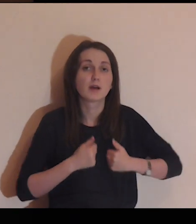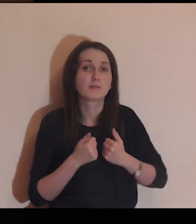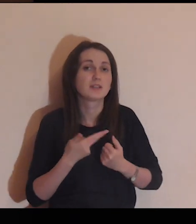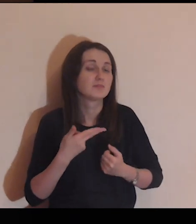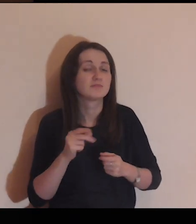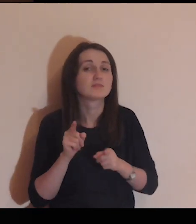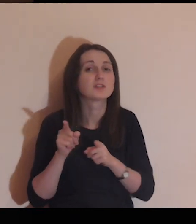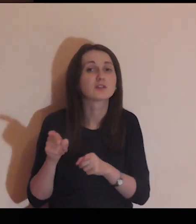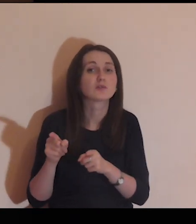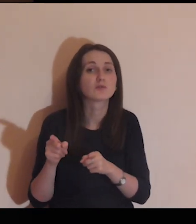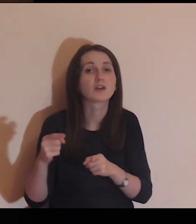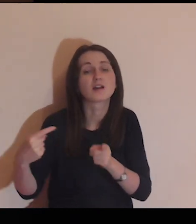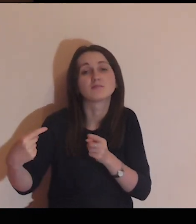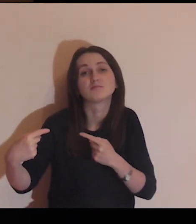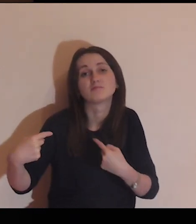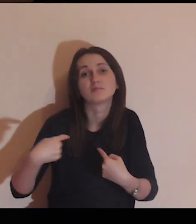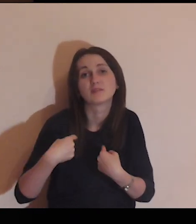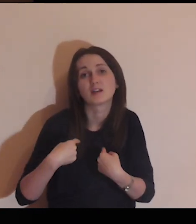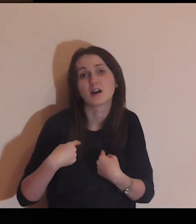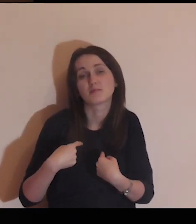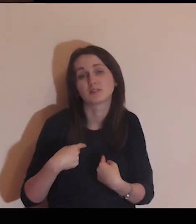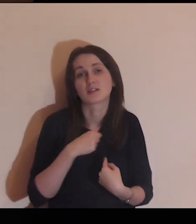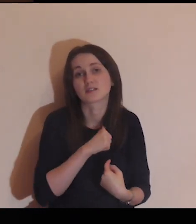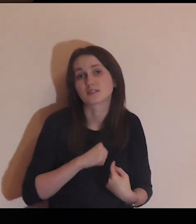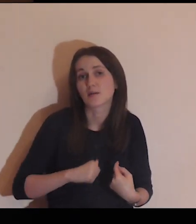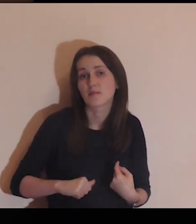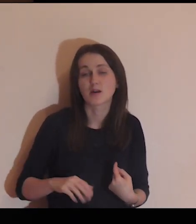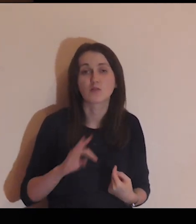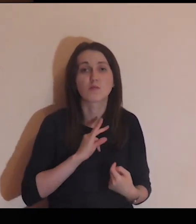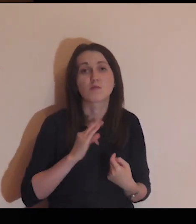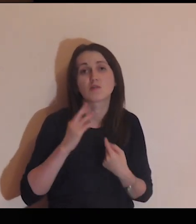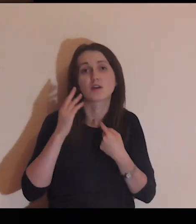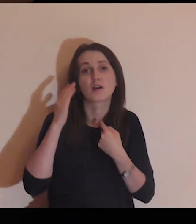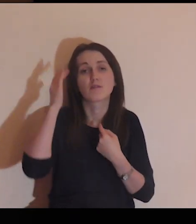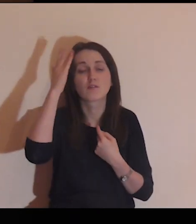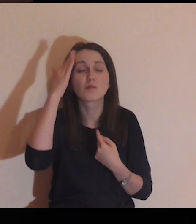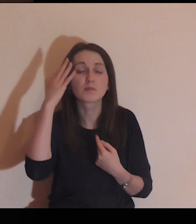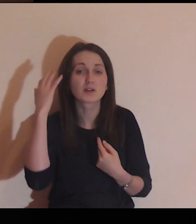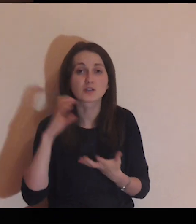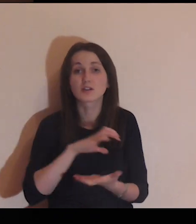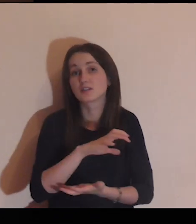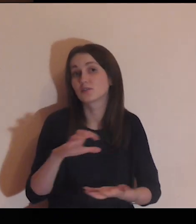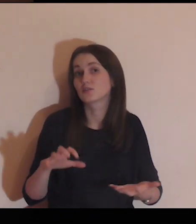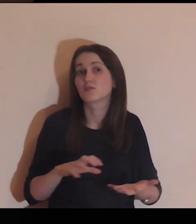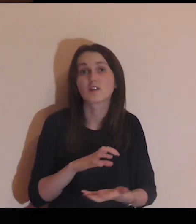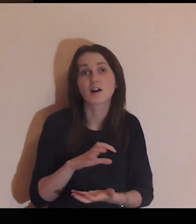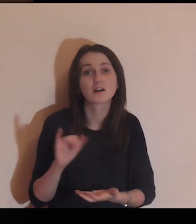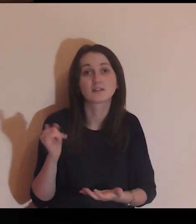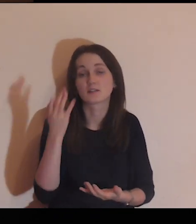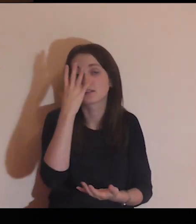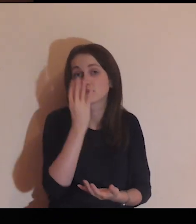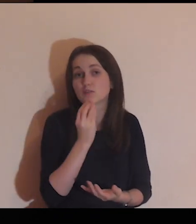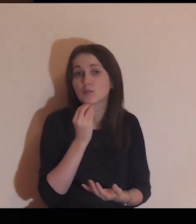Niech ona nie kieruje mnie na mnie samego na moje wyobrażenie o świecie,